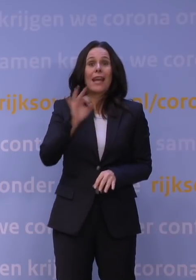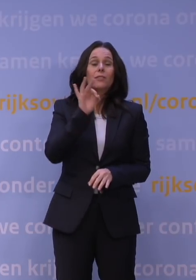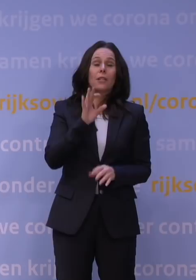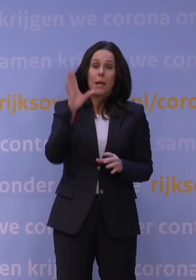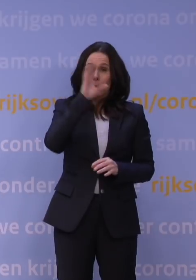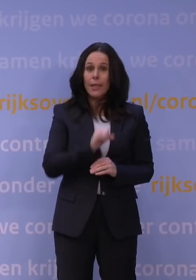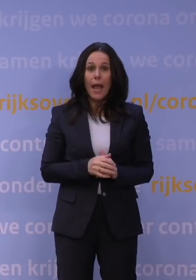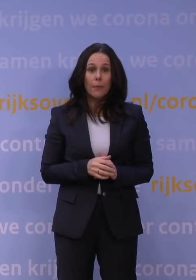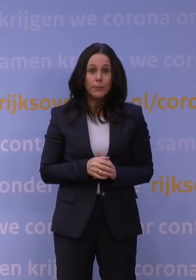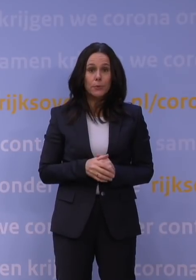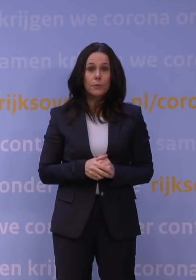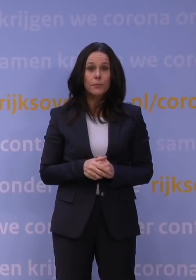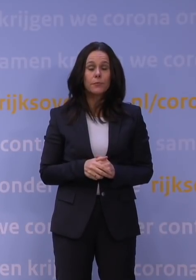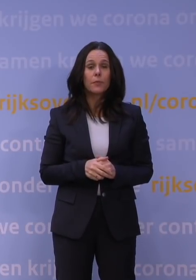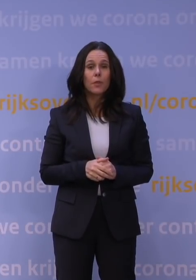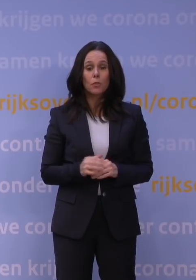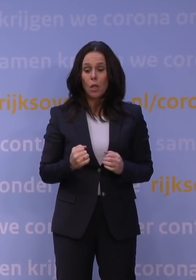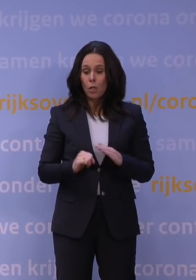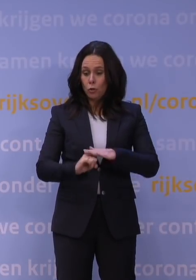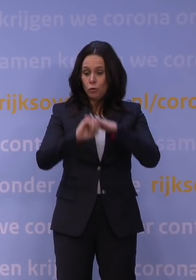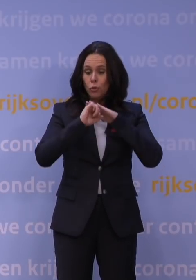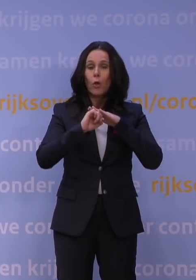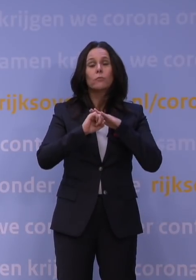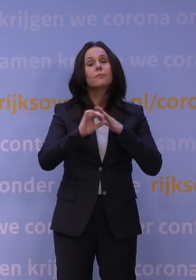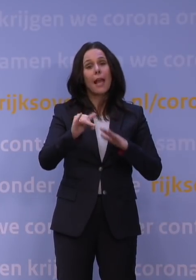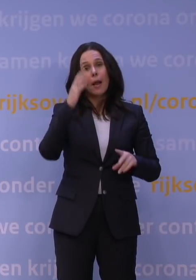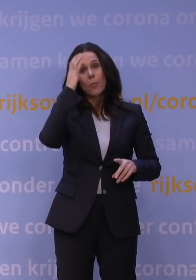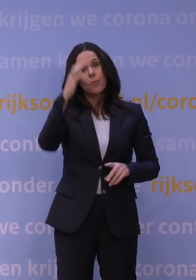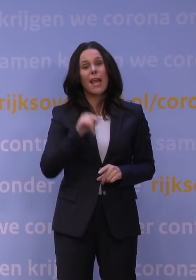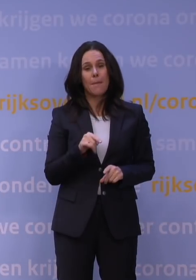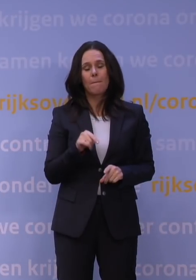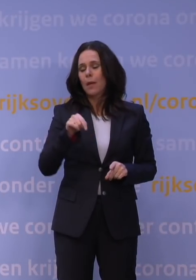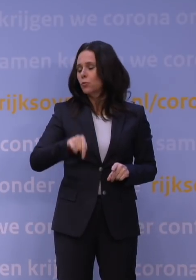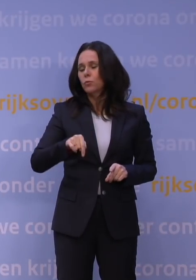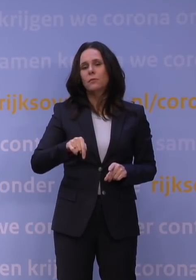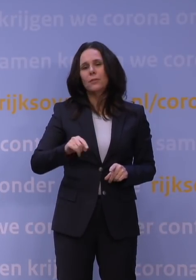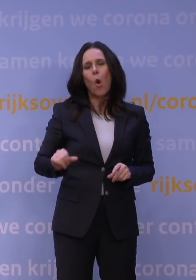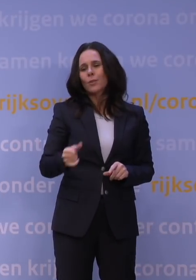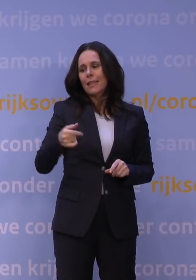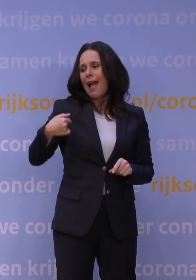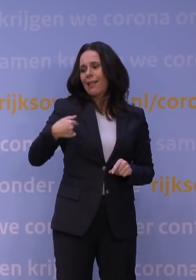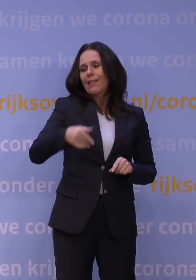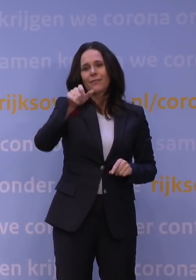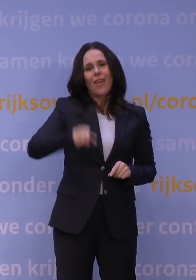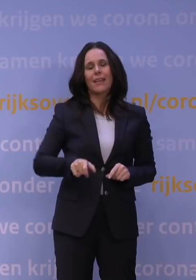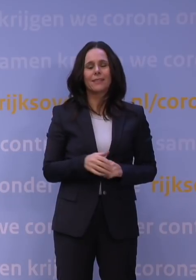Dus ik denk dat waar dat draagvlak absoluut een issue is, dat dat niet per se door deze week komt. Ik denk dat deze week redelijk consistent was.